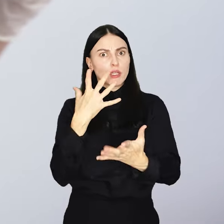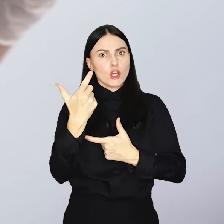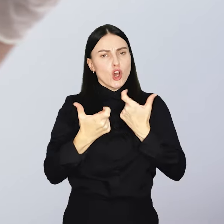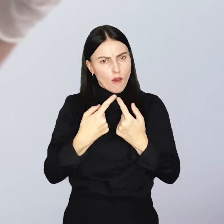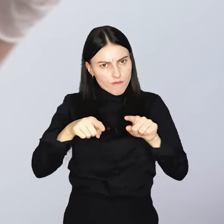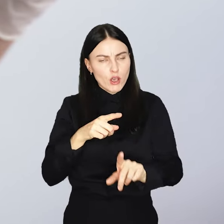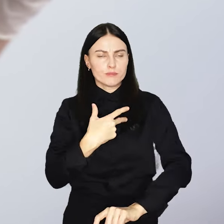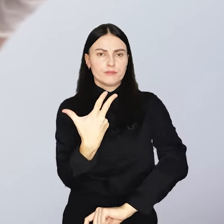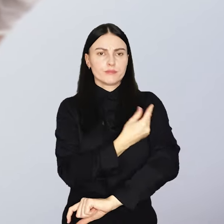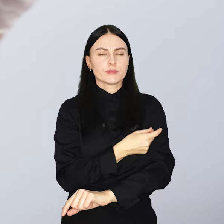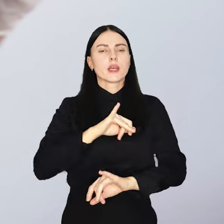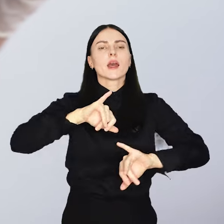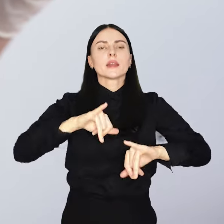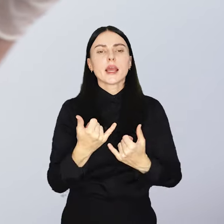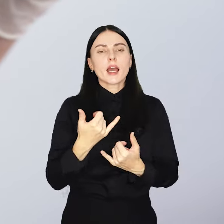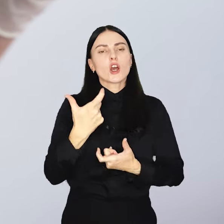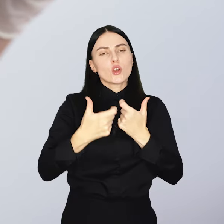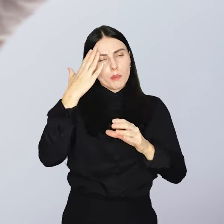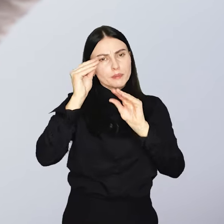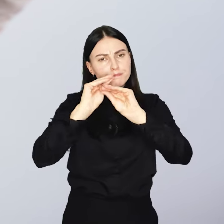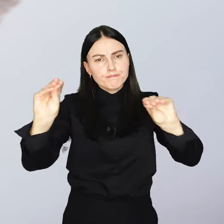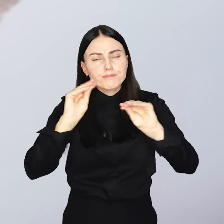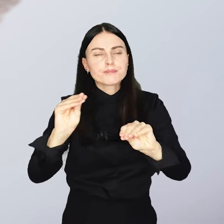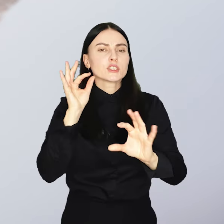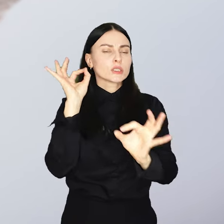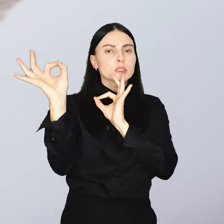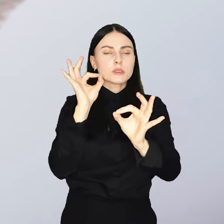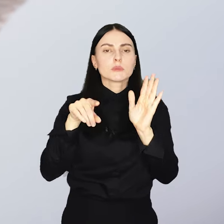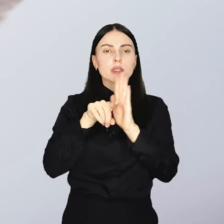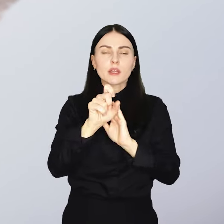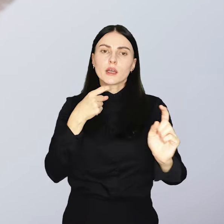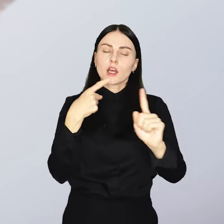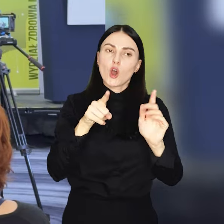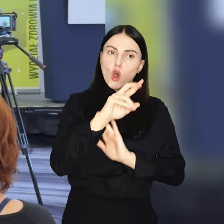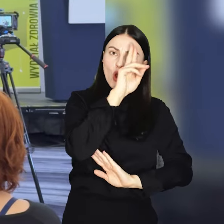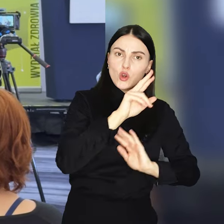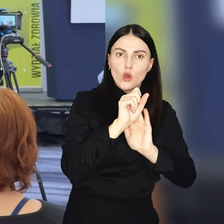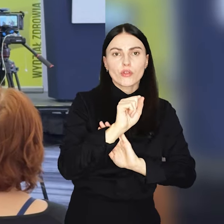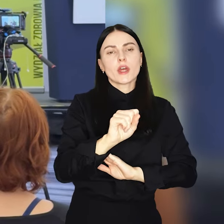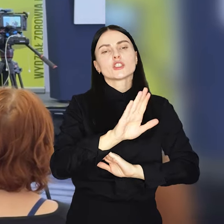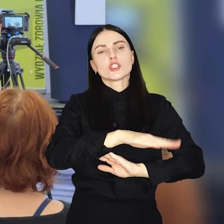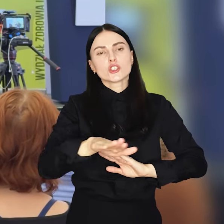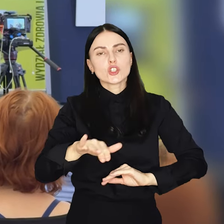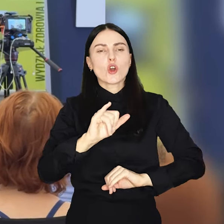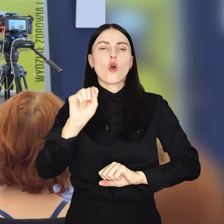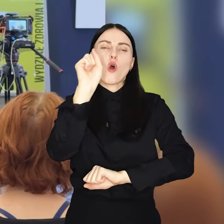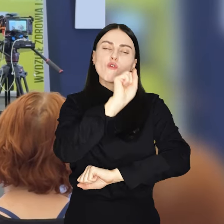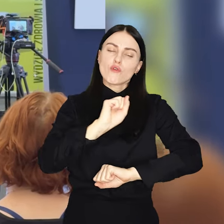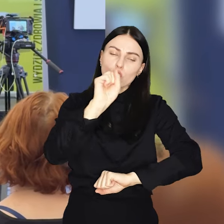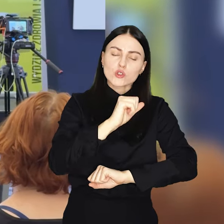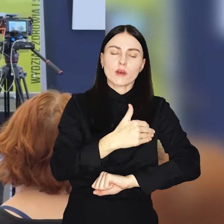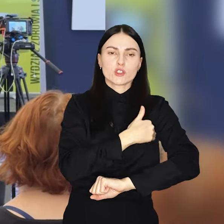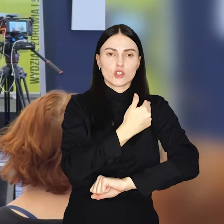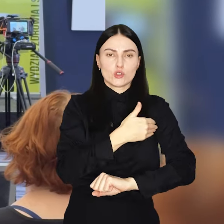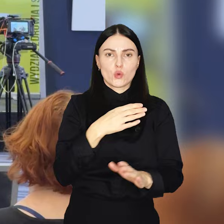Kluczowym elementem będą działania informacyjno-edukacyjne kierowane do rodziców i uczniów wrocławskich szkół podstawowych.